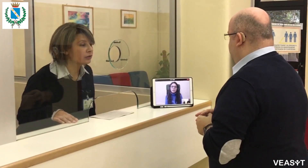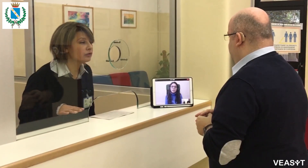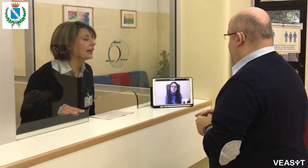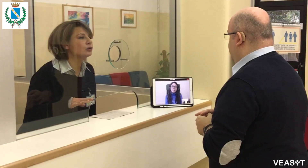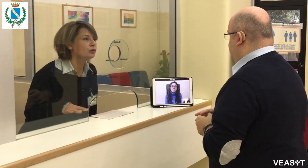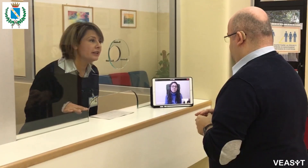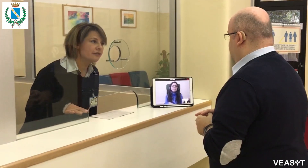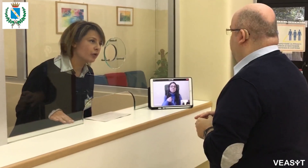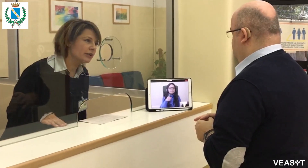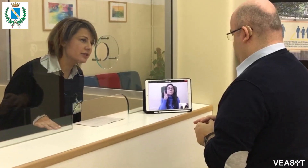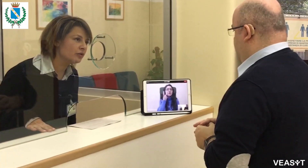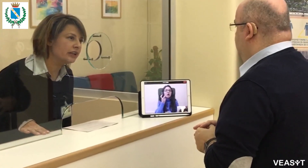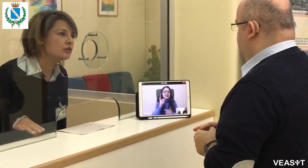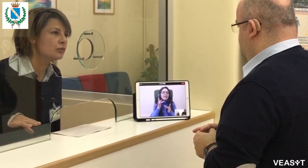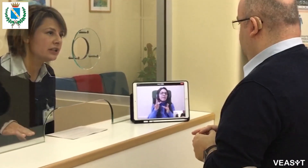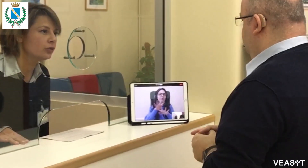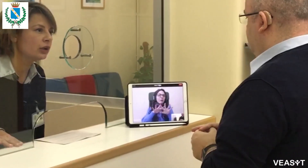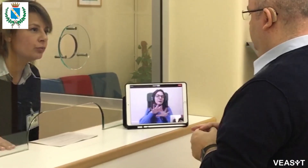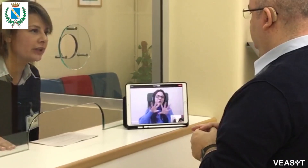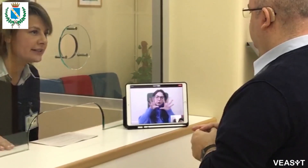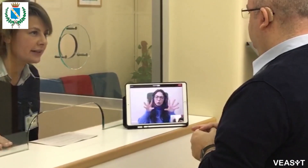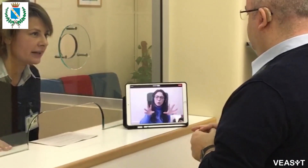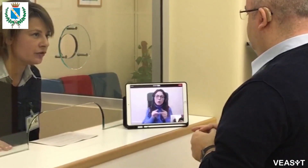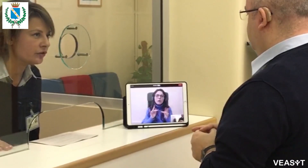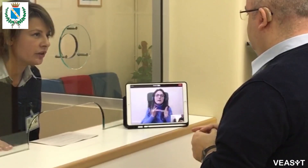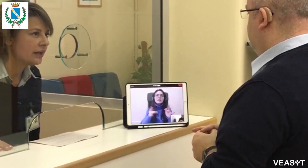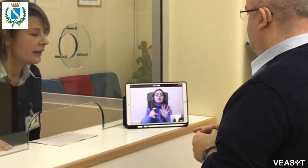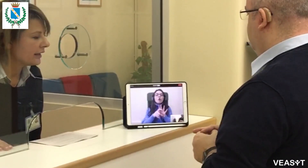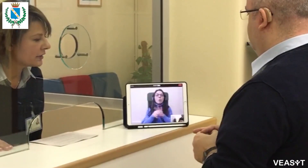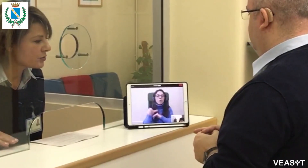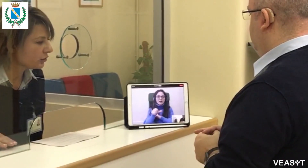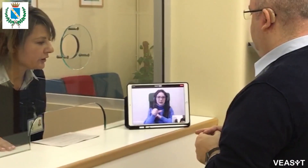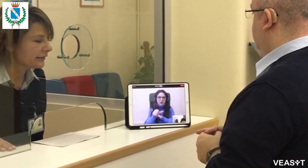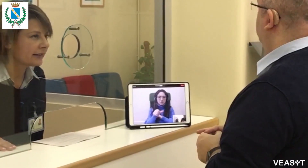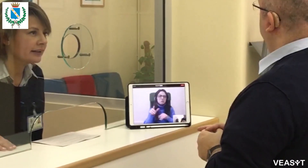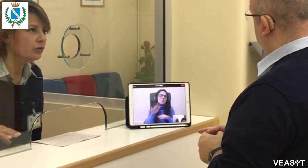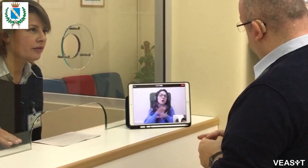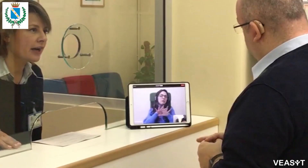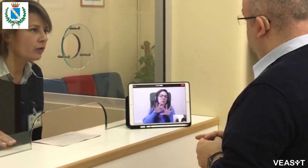Troverà tutte le informazioni sul sito del Comune di Seregno,